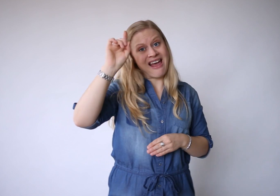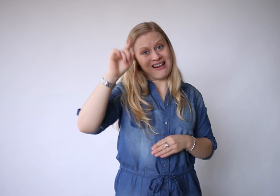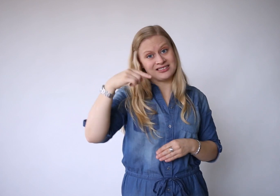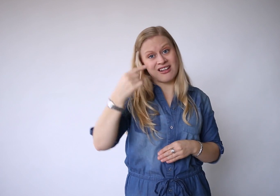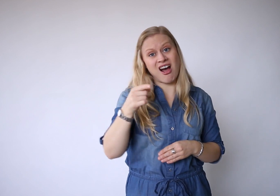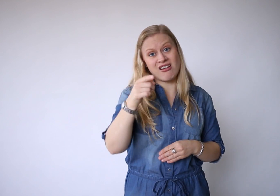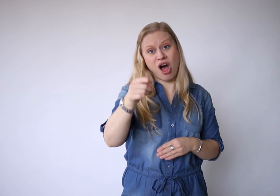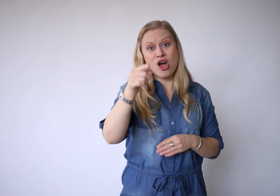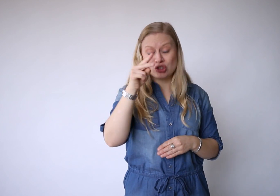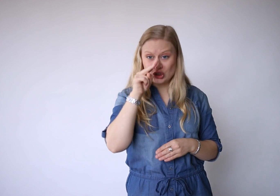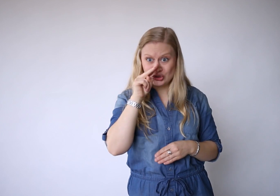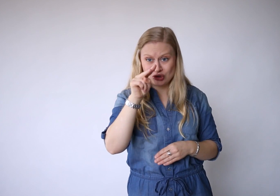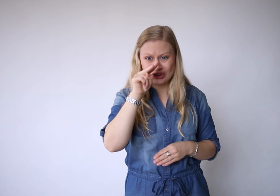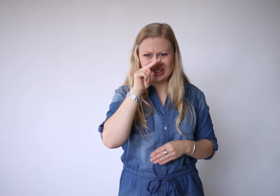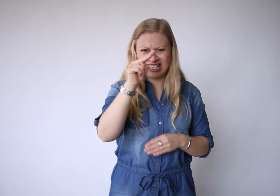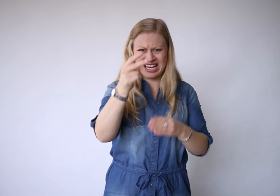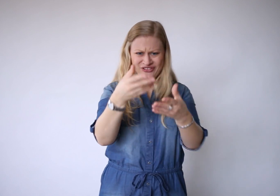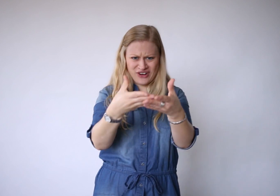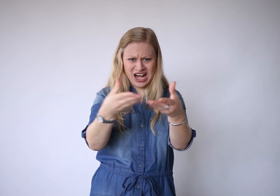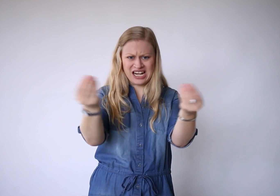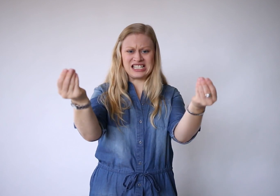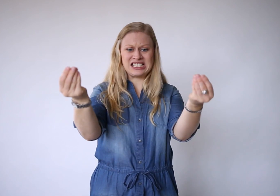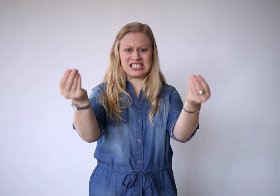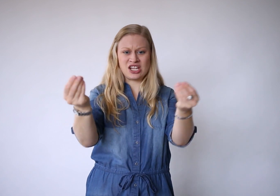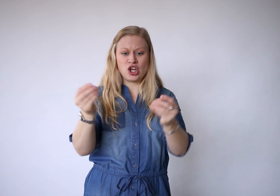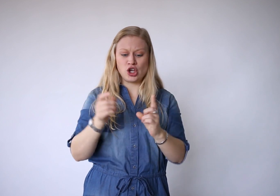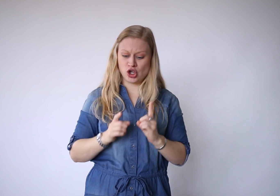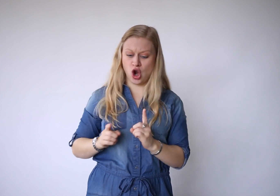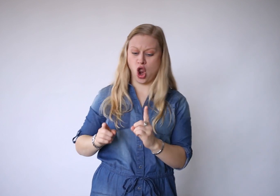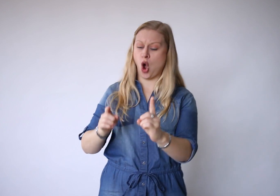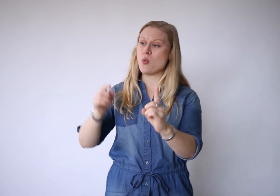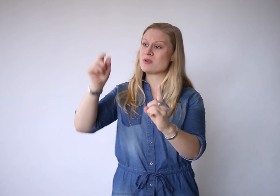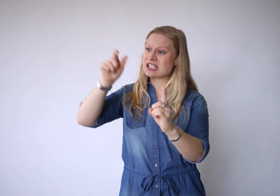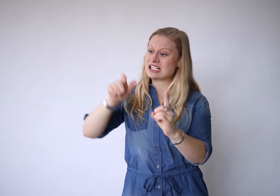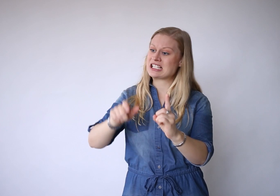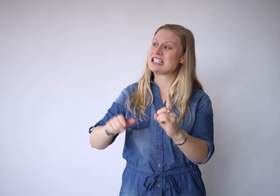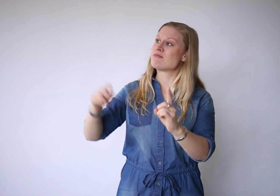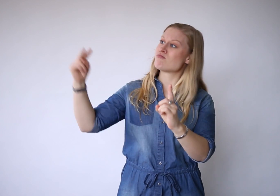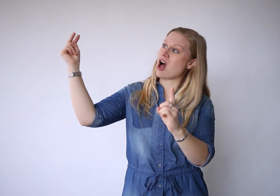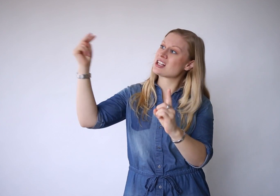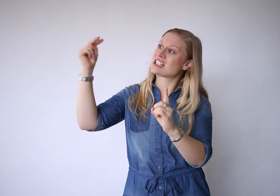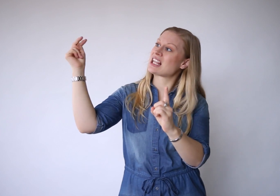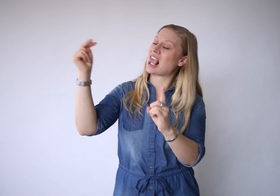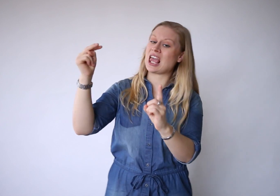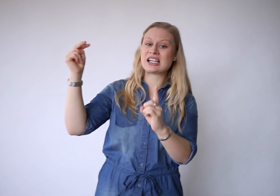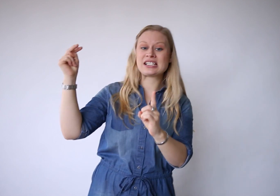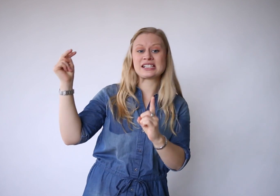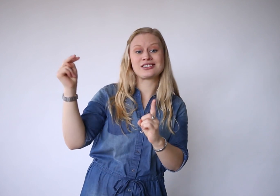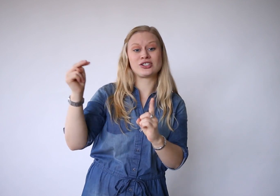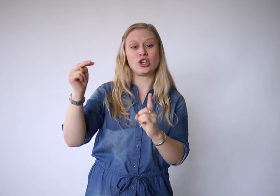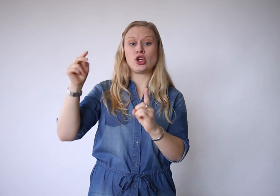Bedenk dan als je zicht verliest: je loopt in Iemands zicht.